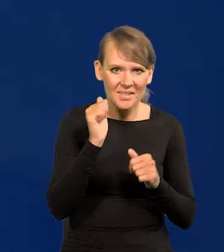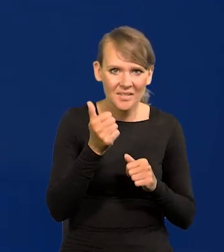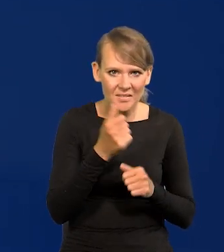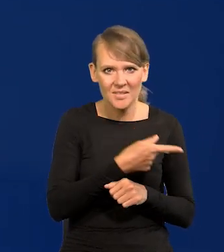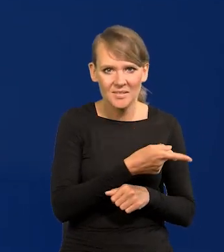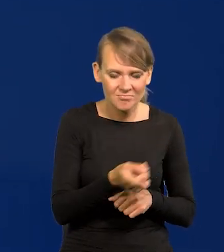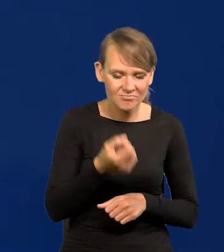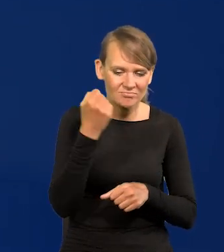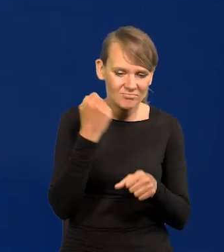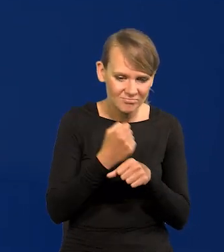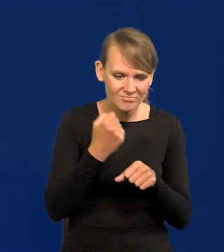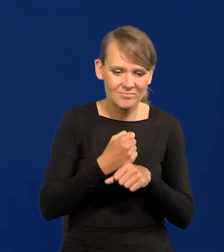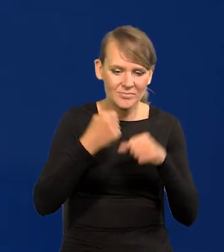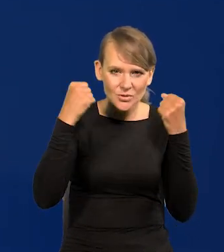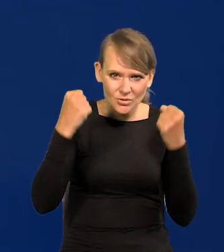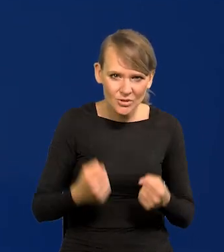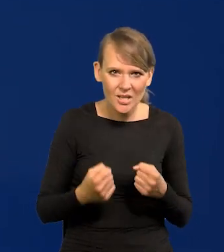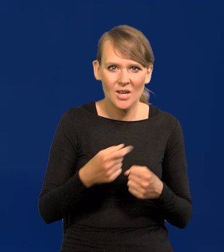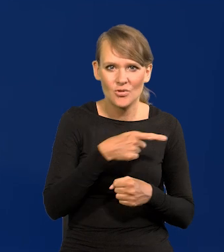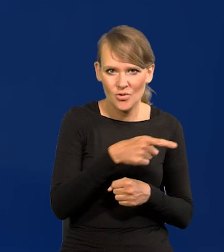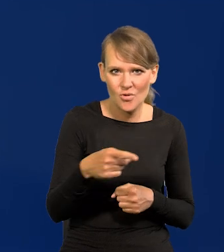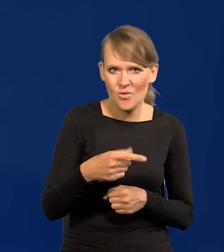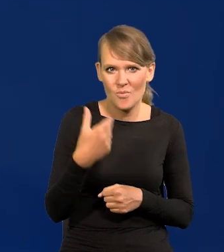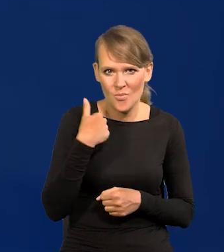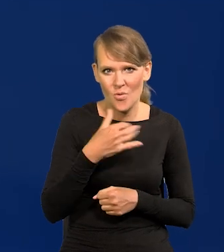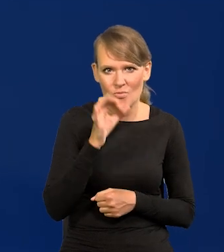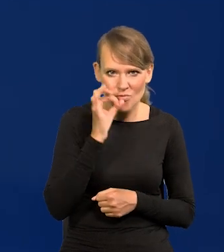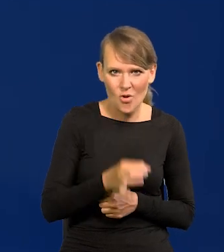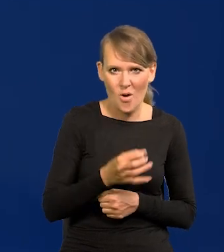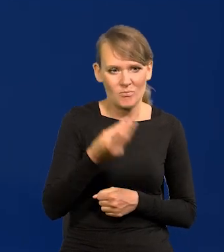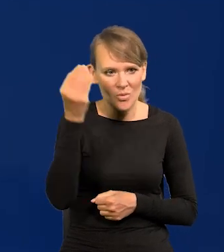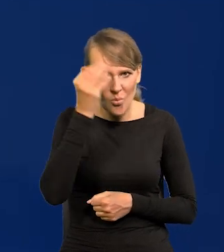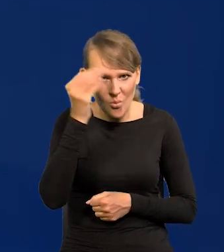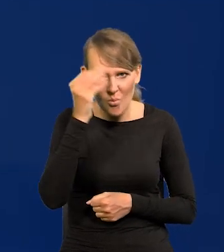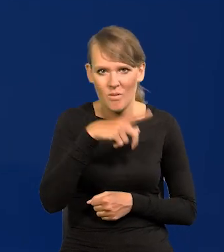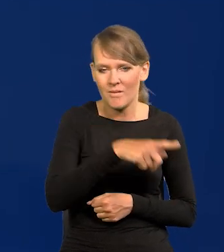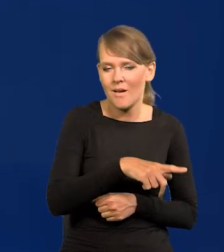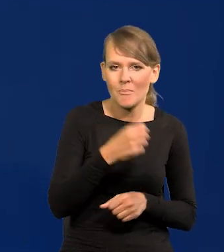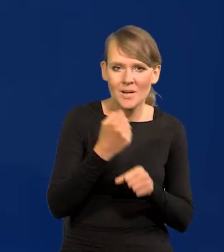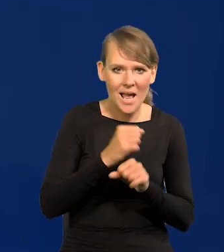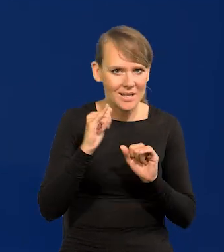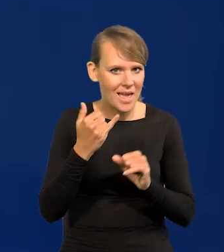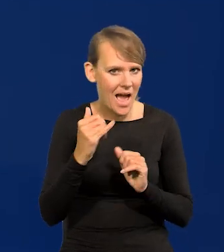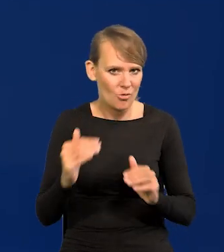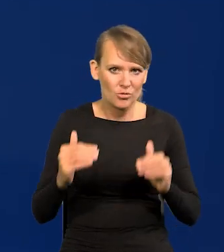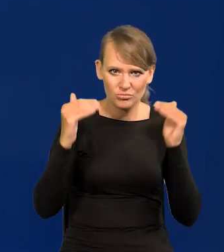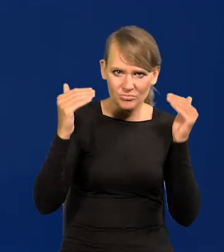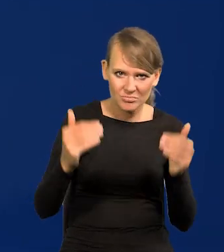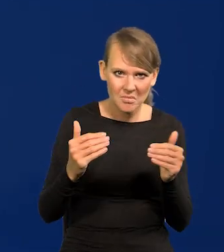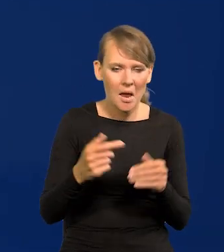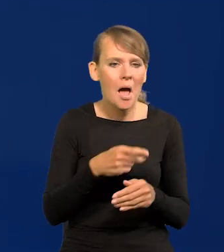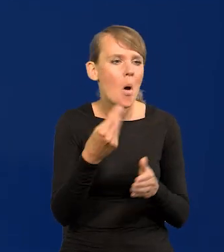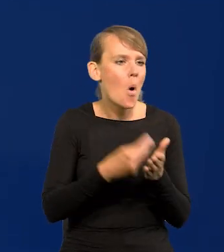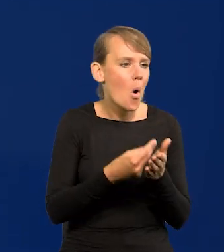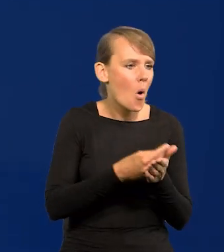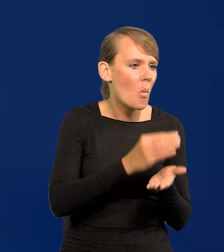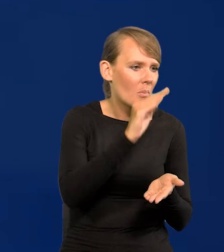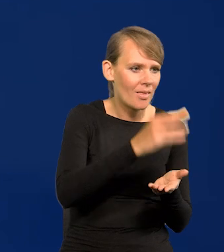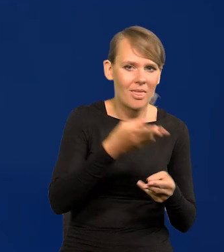którzy pracują ciężko i są dobrze wyedukowani, i wysoką jakość pracy dostarczają, a kosztują cały czas mniej niż na Zachodzie.